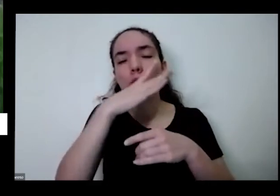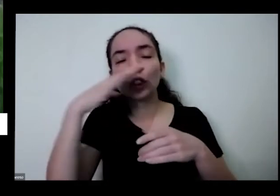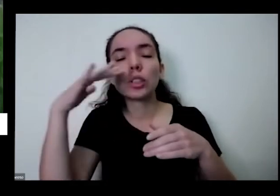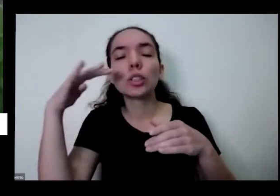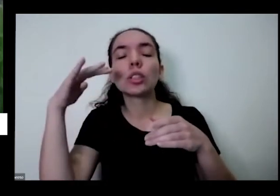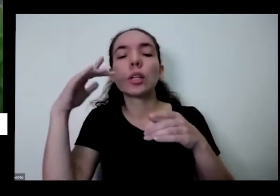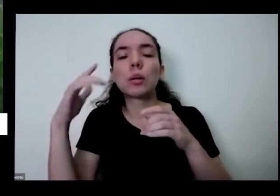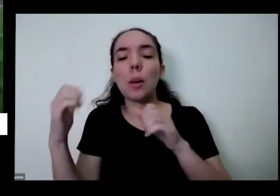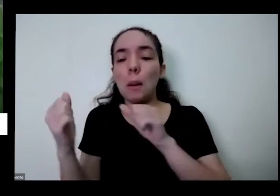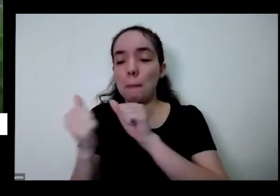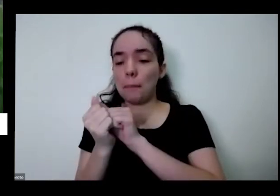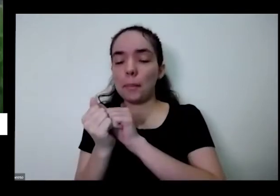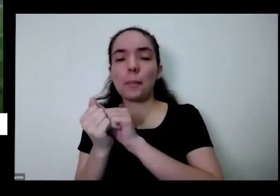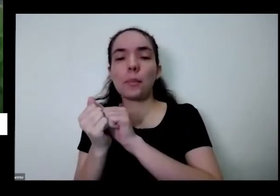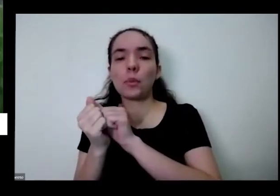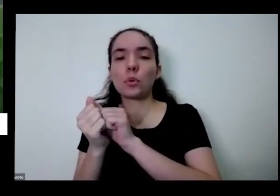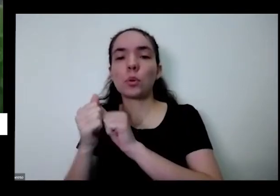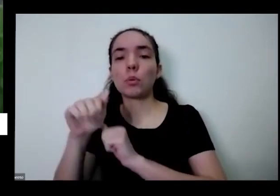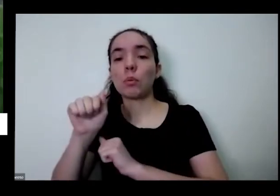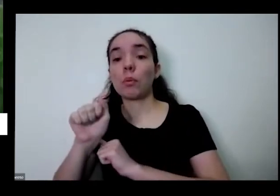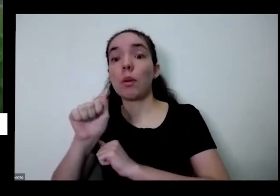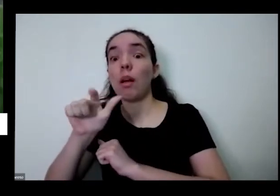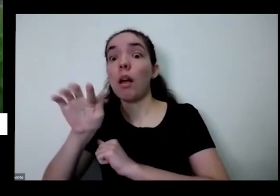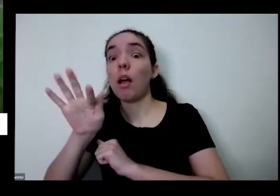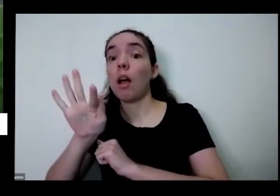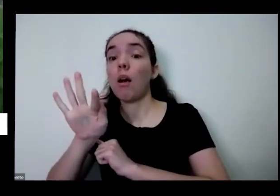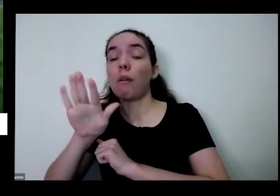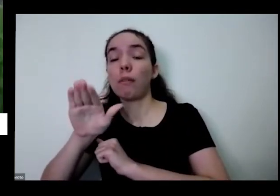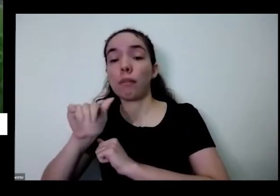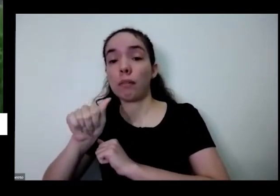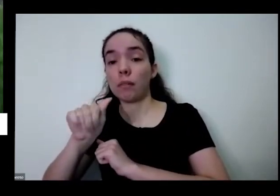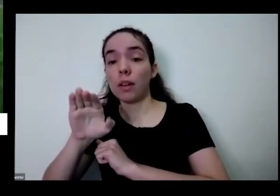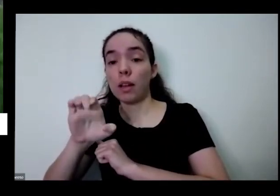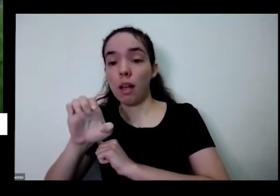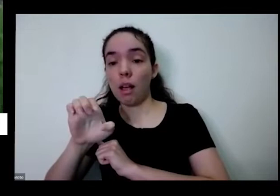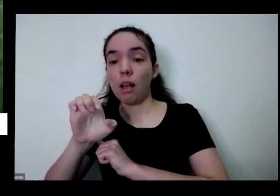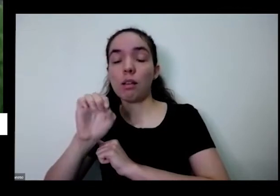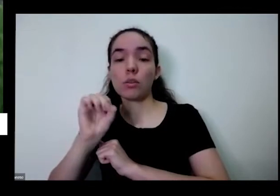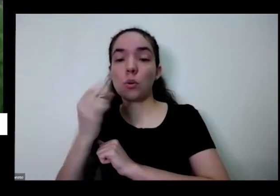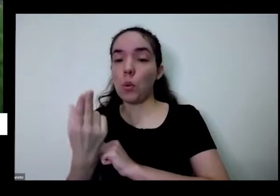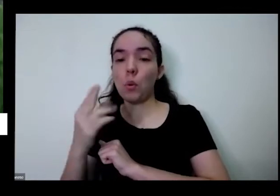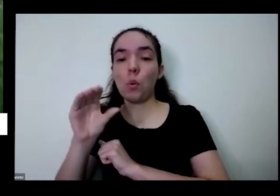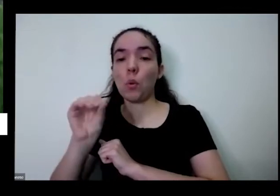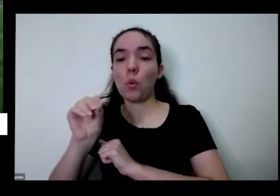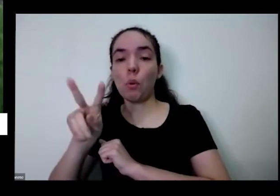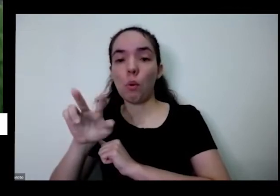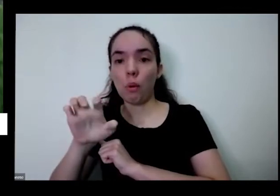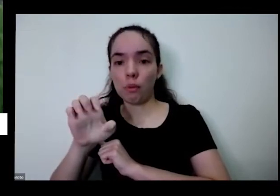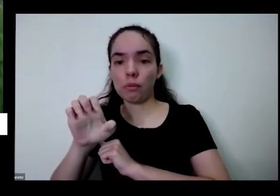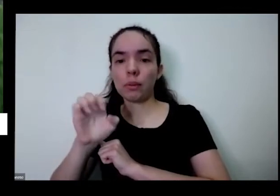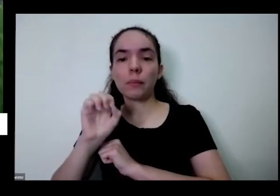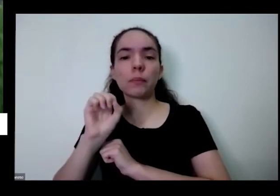Rose perto do passa perto do gol vi perto aqui dá aqui é uma planta que hora Taioba